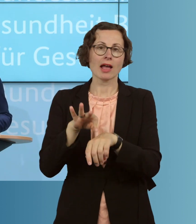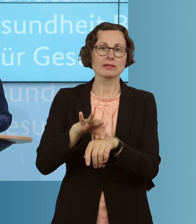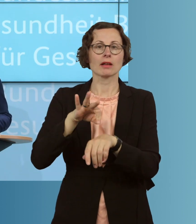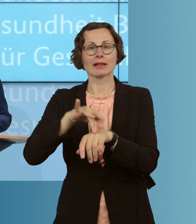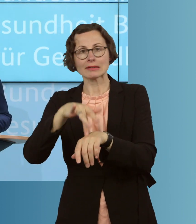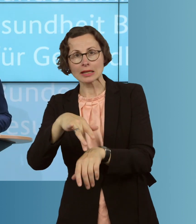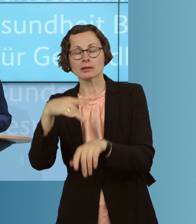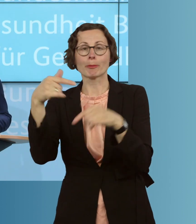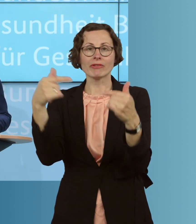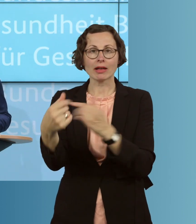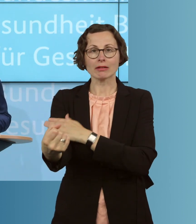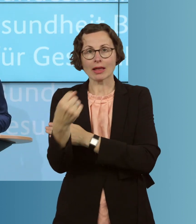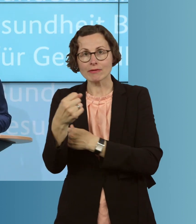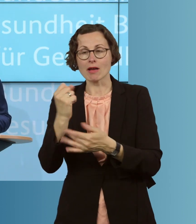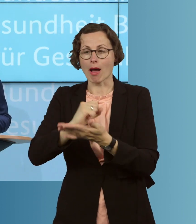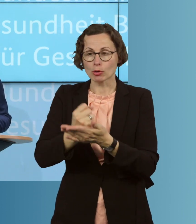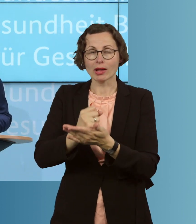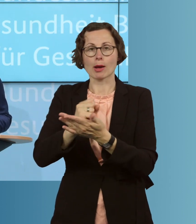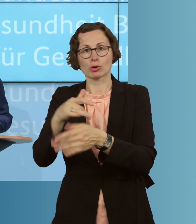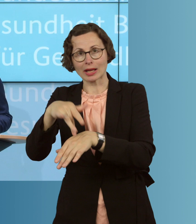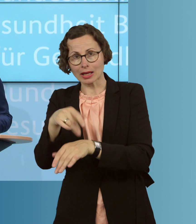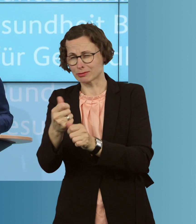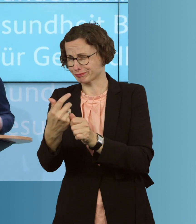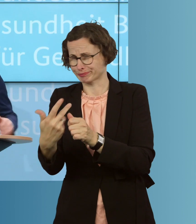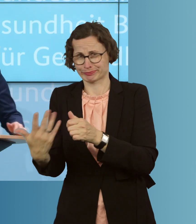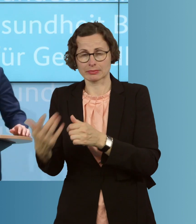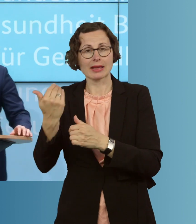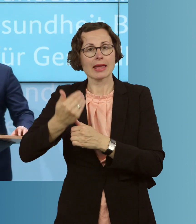die Apothekerin und Apotheker und viele, viele weitere, die jeden Tag mithelfen